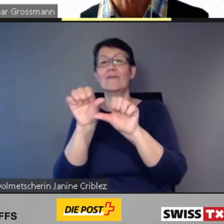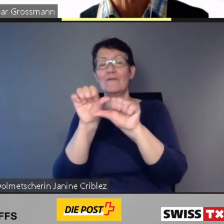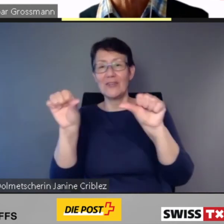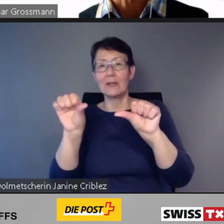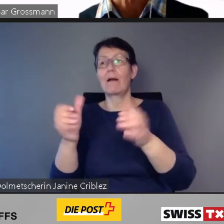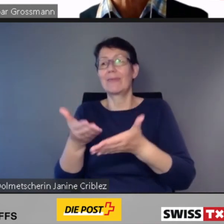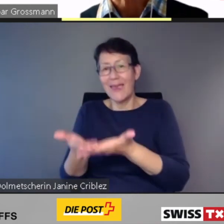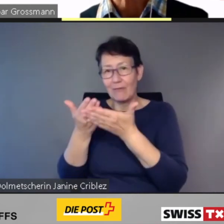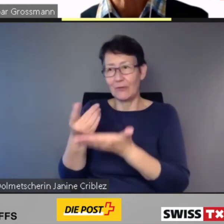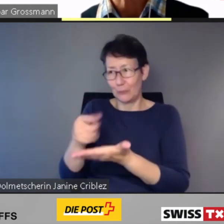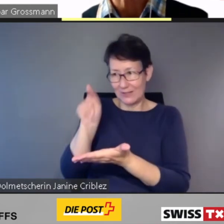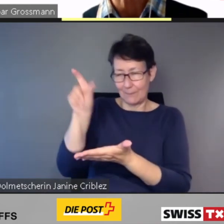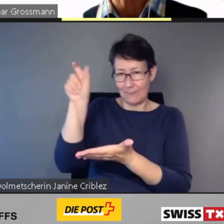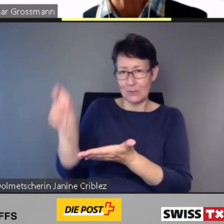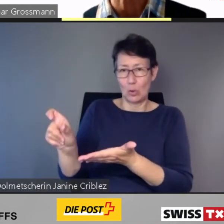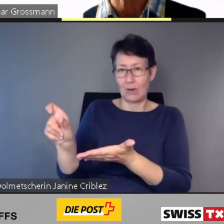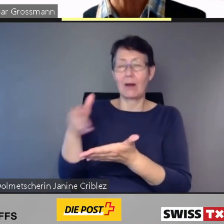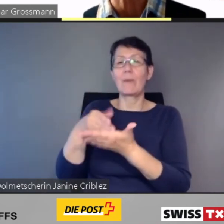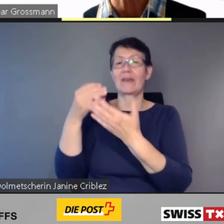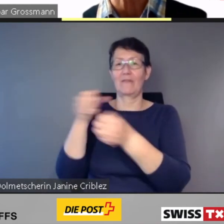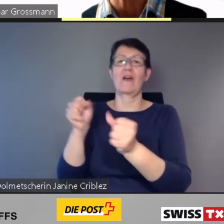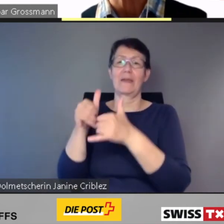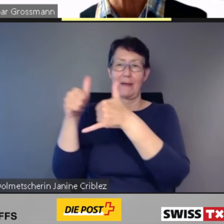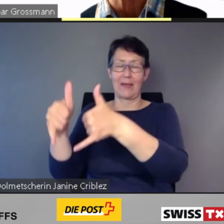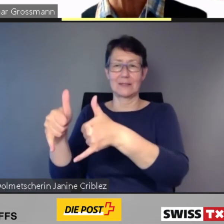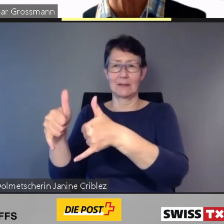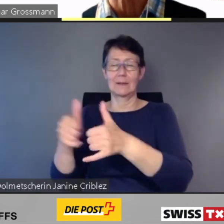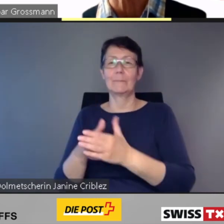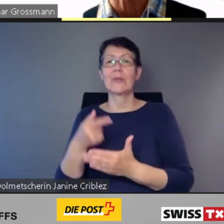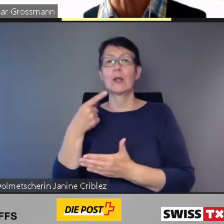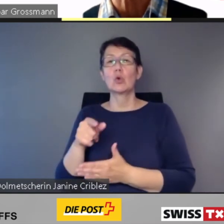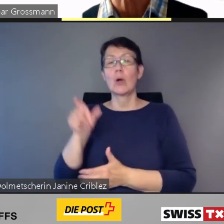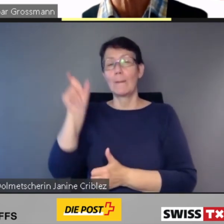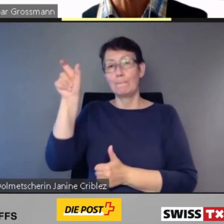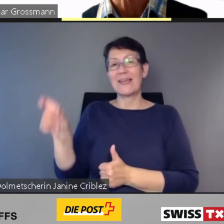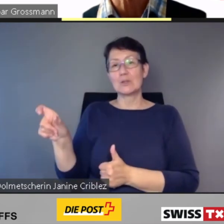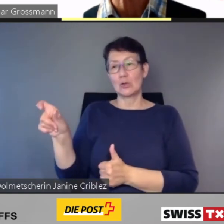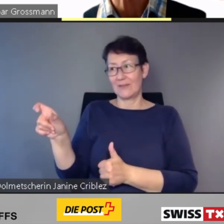Dank der personifizierten Anmeldung werden die Kunden auf der Fahrt